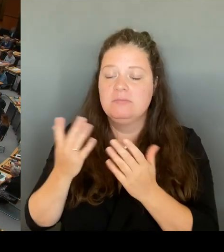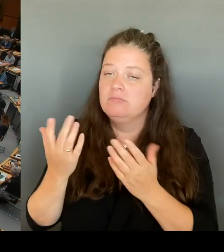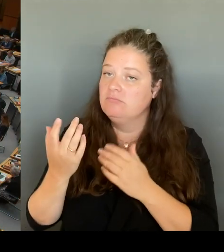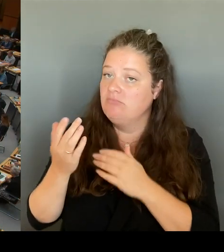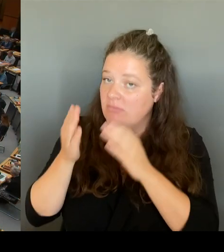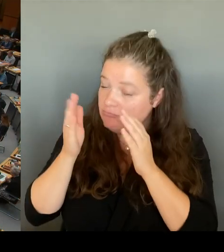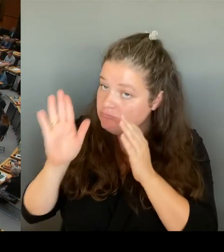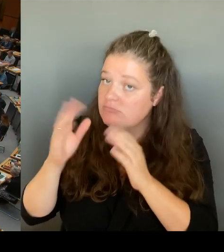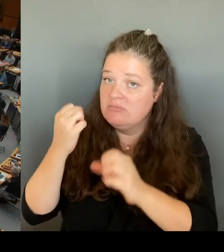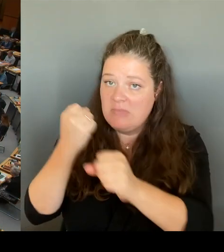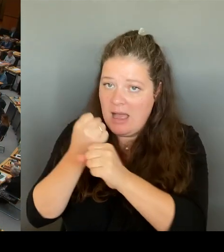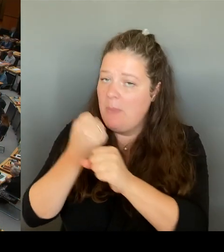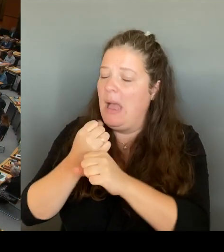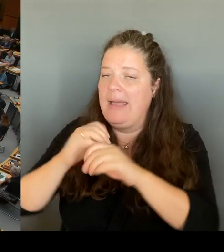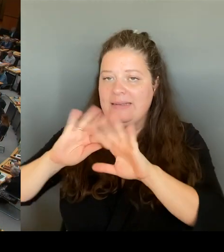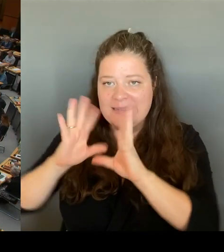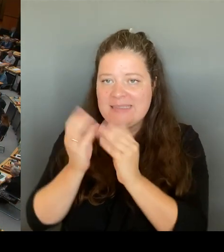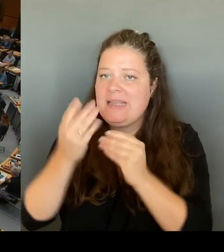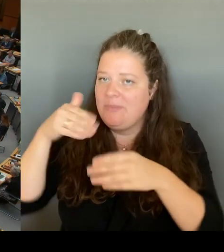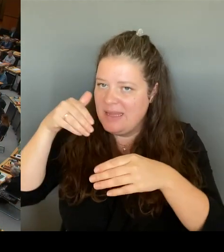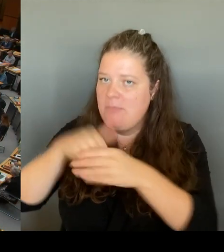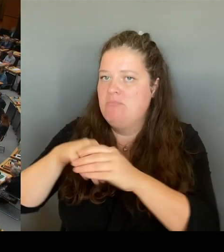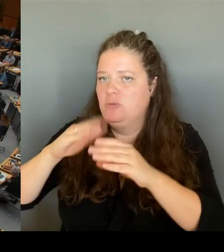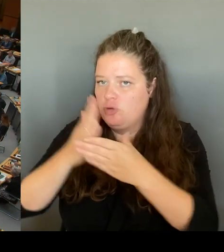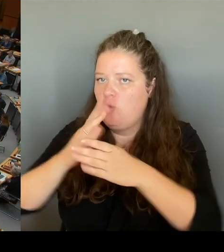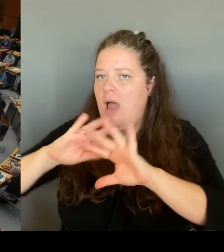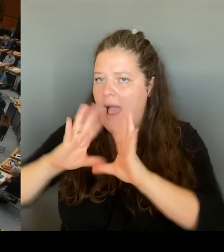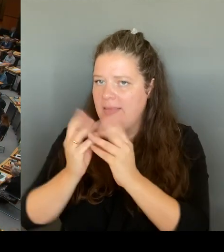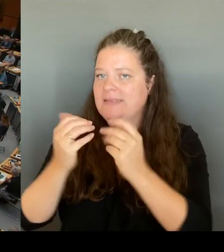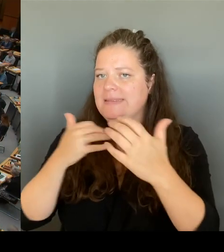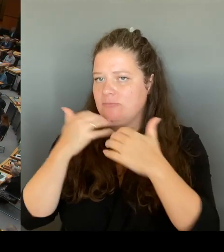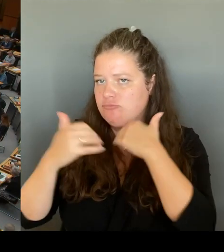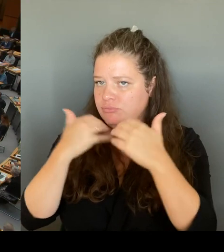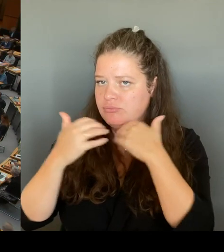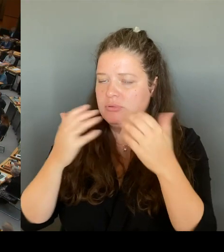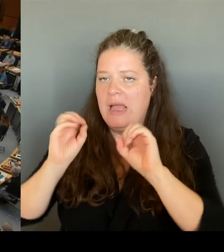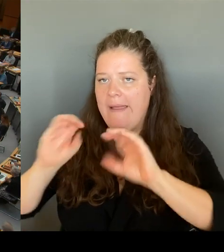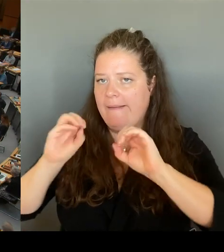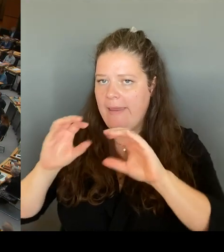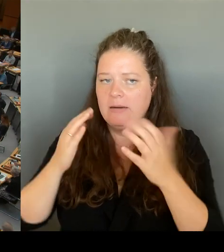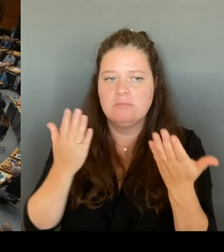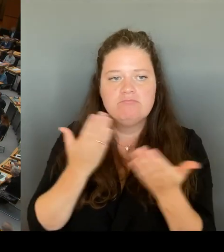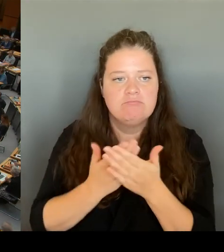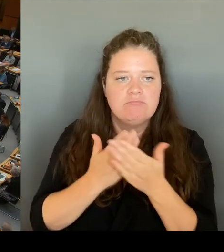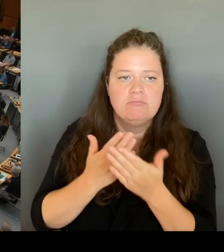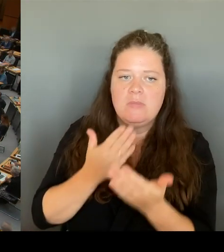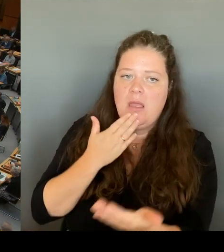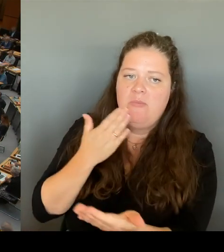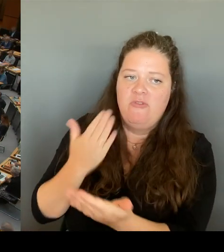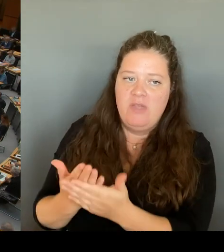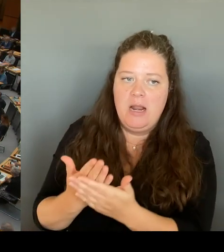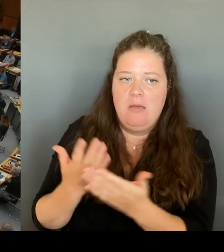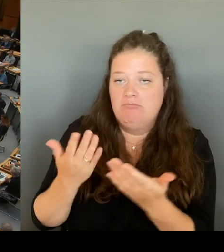die Wege empfehlen, die unsere Verfassung vorsieht. Das Parlamentarische Kontrollgremium des Deutschen Bundestages, der Innenausschuss.